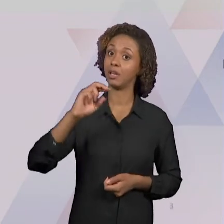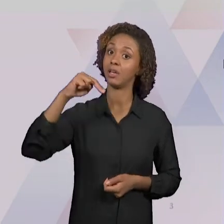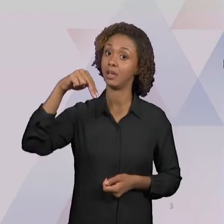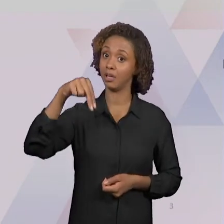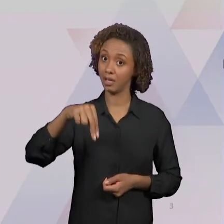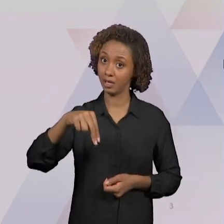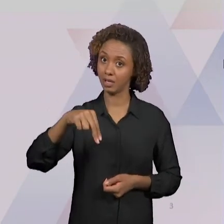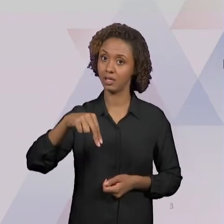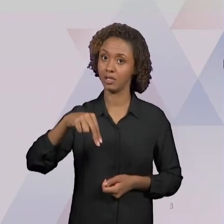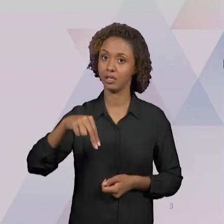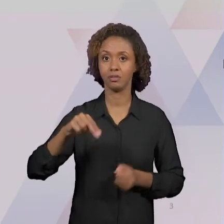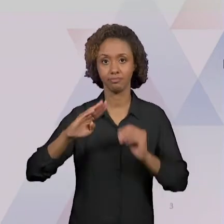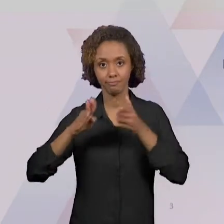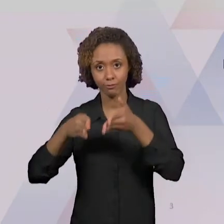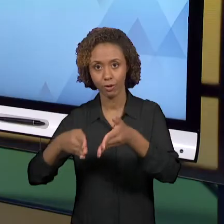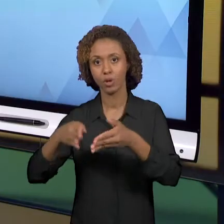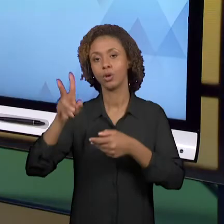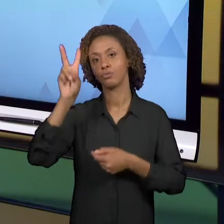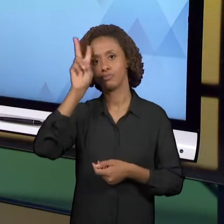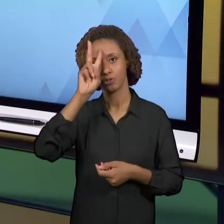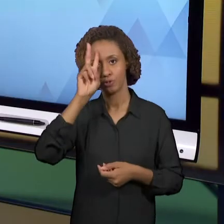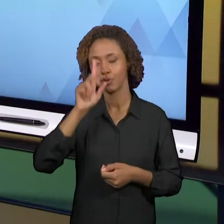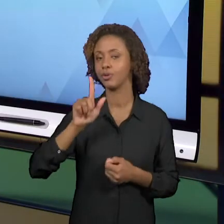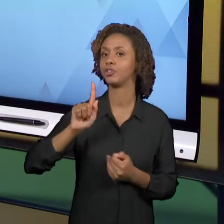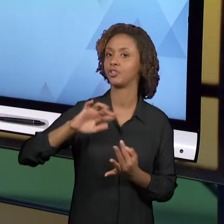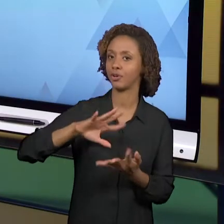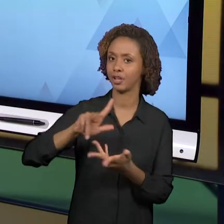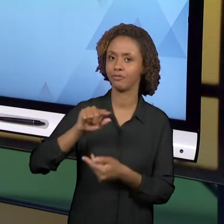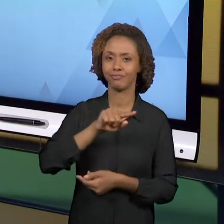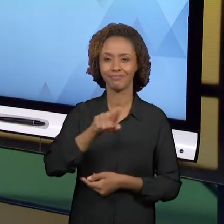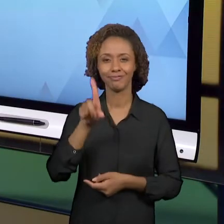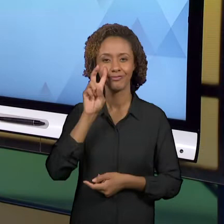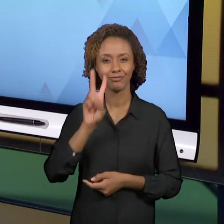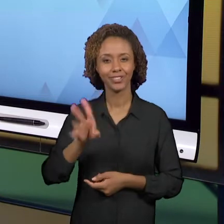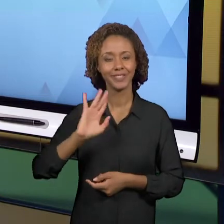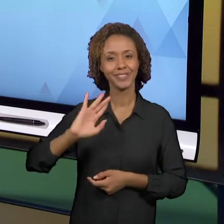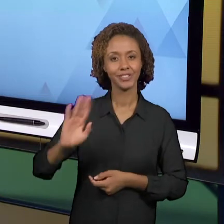QUE NÓS JÁ VIMOS QUE FORAM IMPLEMENTADOS POR